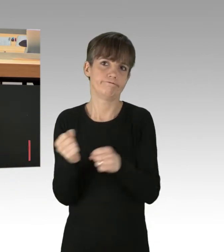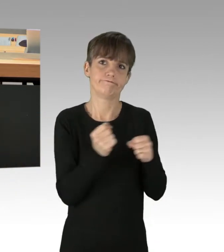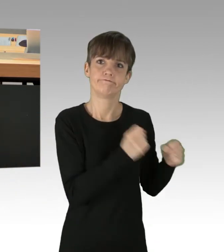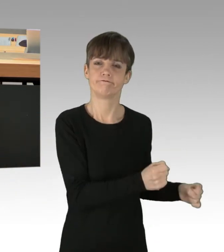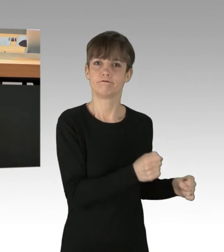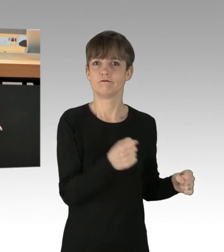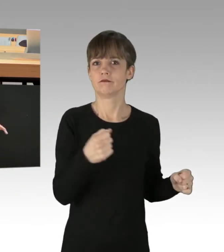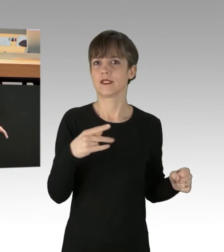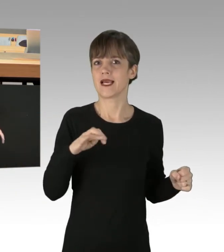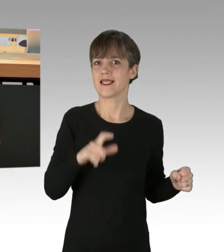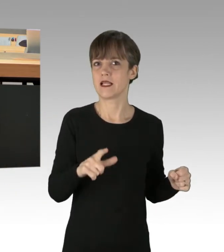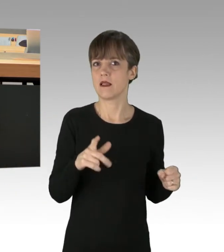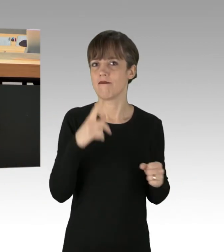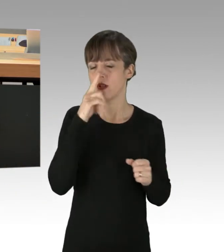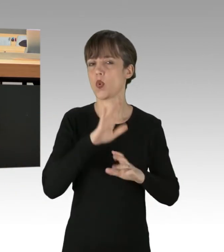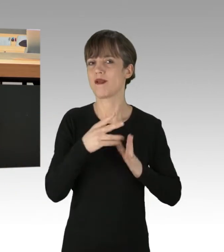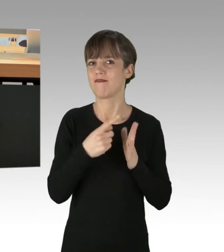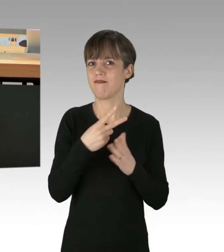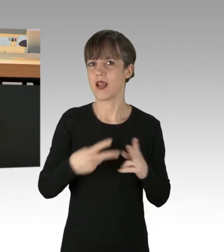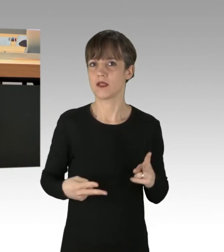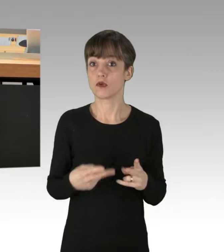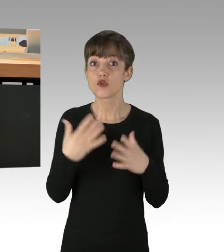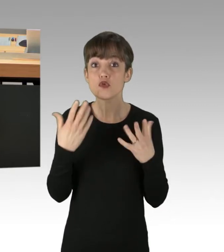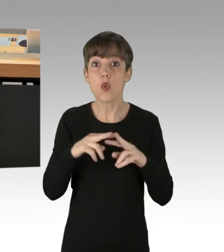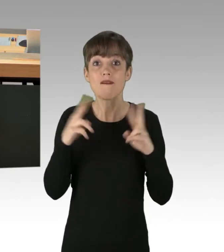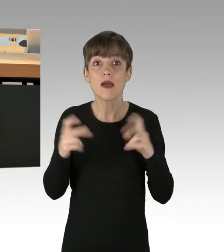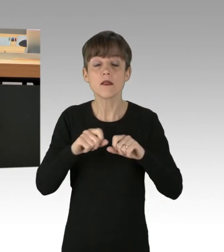Ein erschreckendes Weltbild, was ich hier offenbart, aber es spricht für sich.